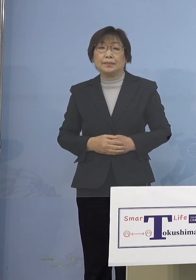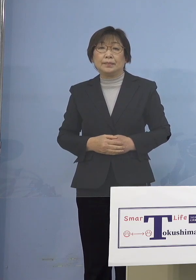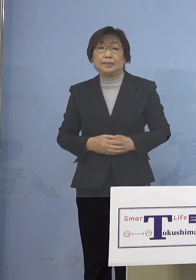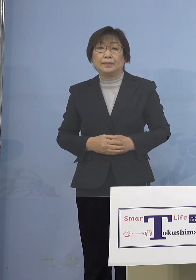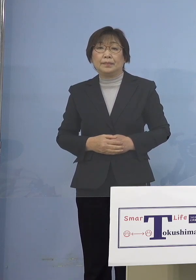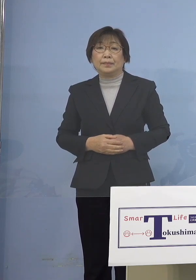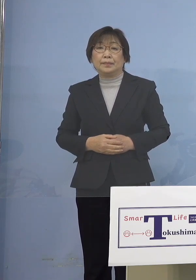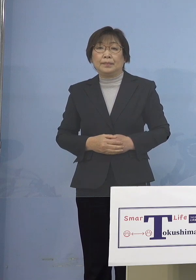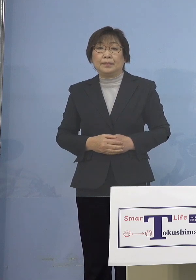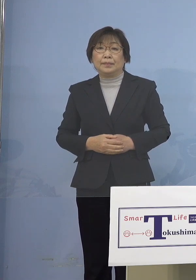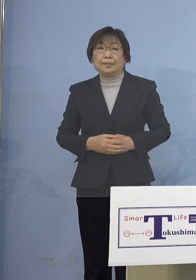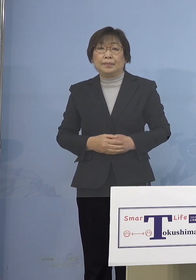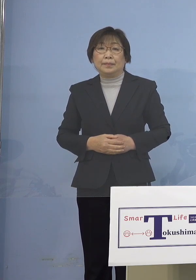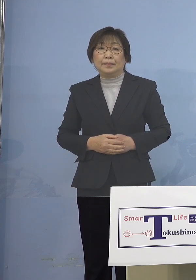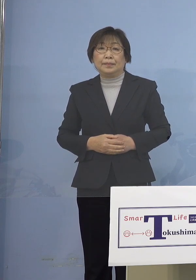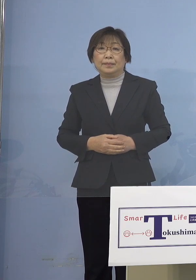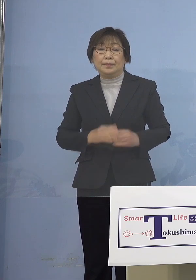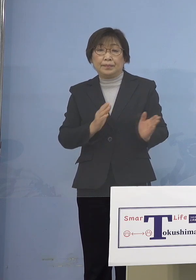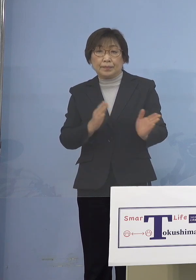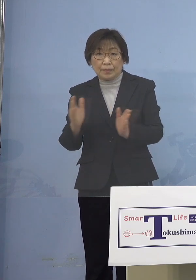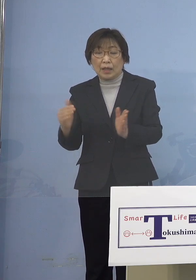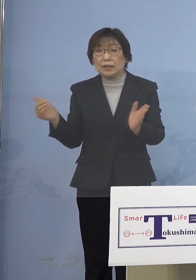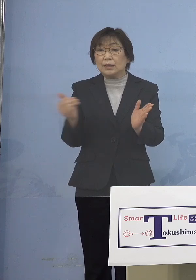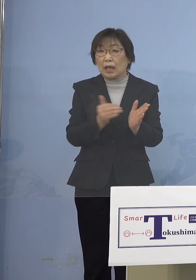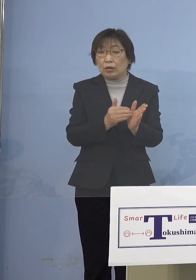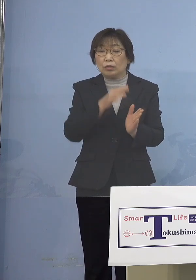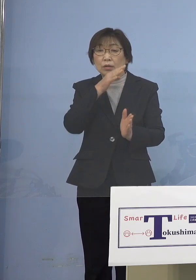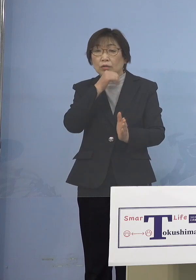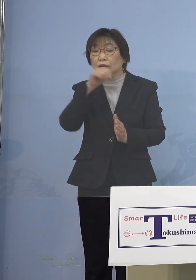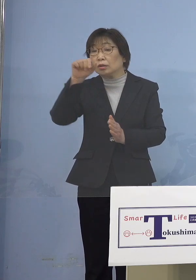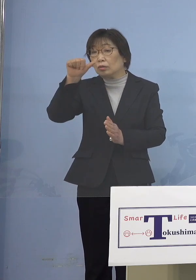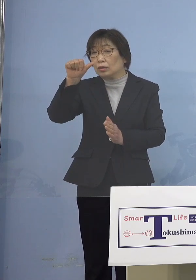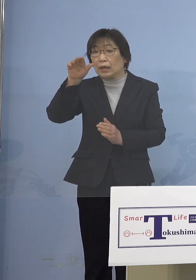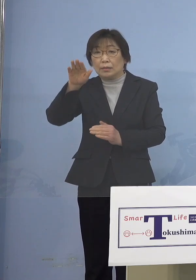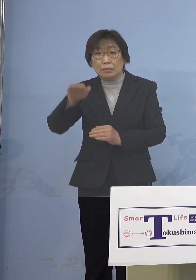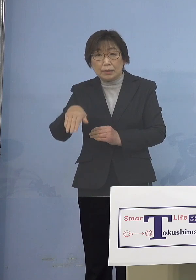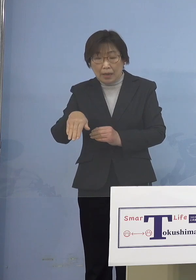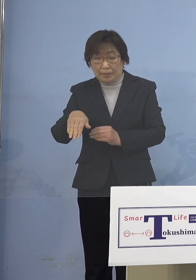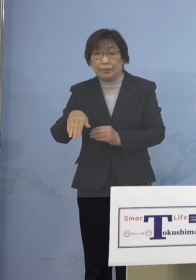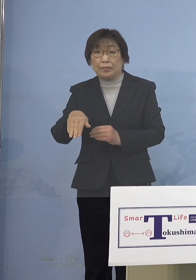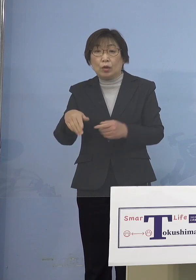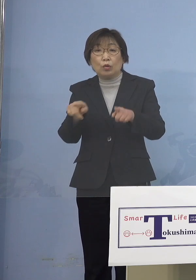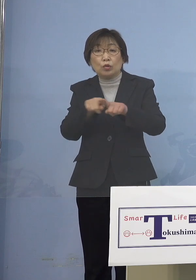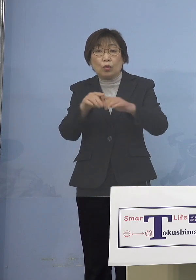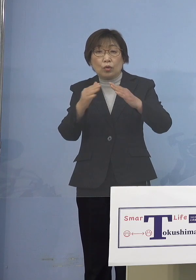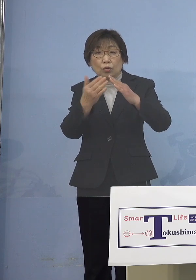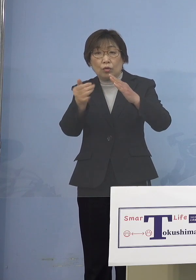そして最後に5歳未満の子どもさんの 同居の家族の皆さん方への